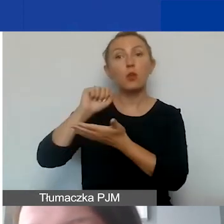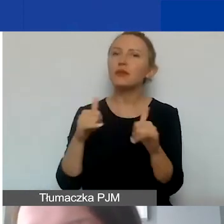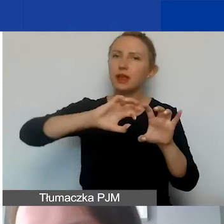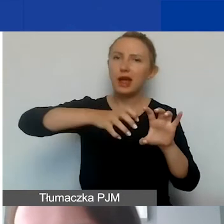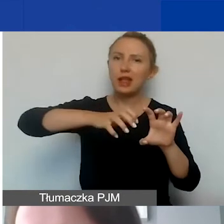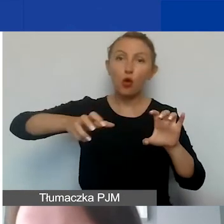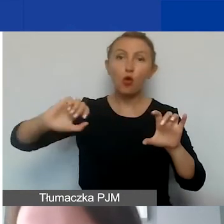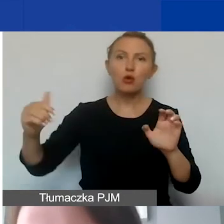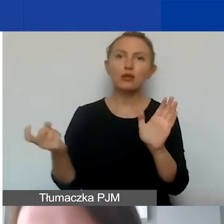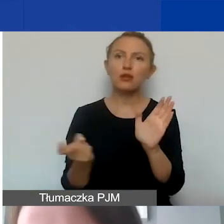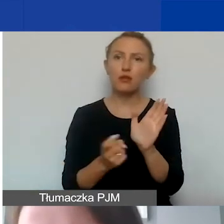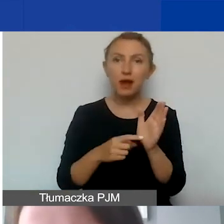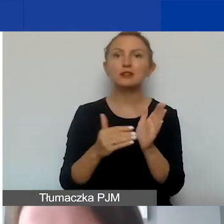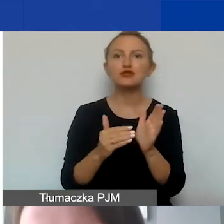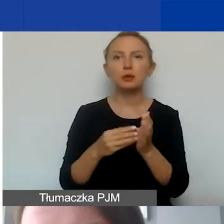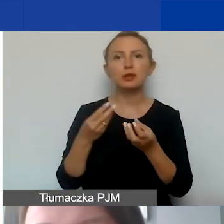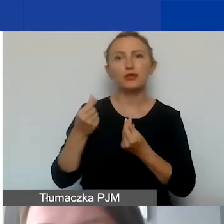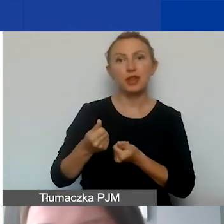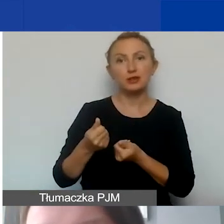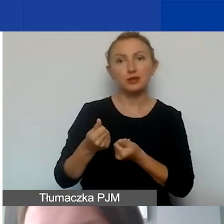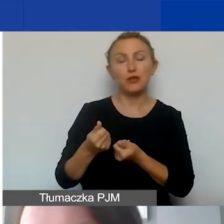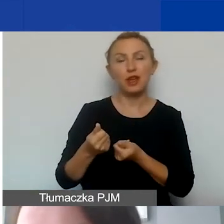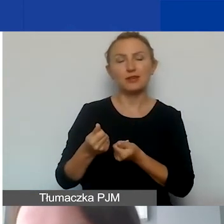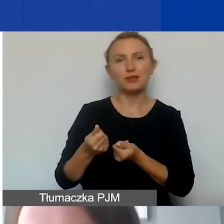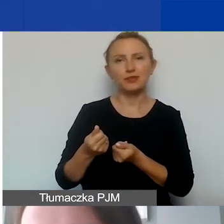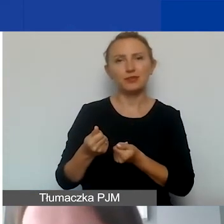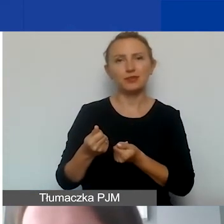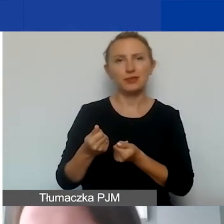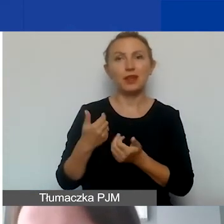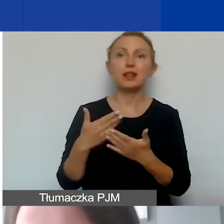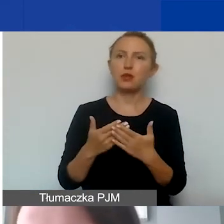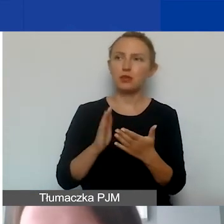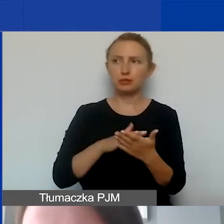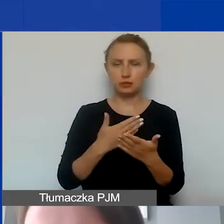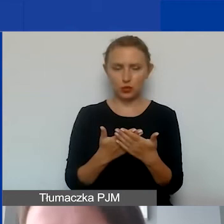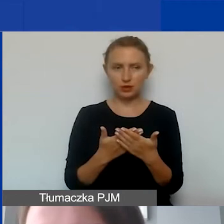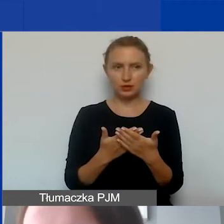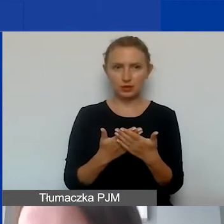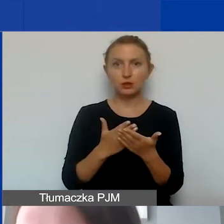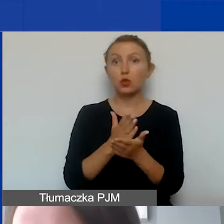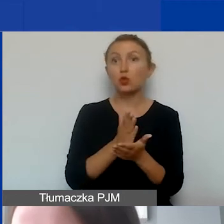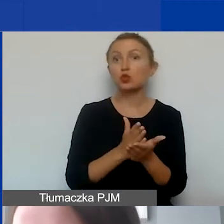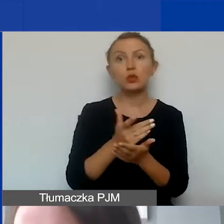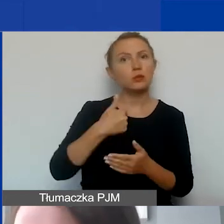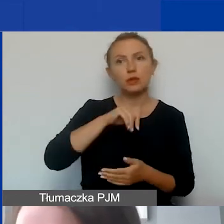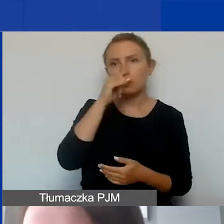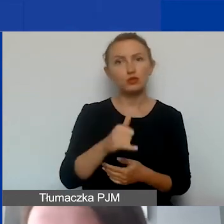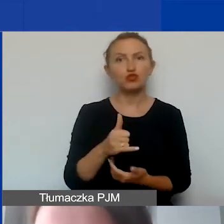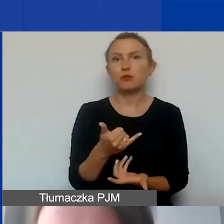które wymagają już zaangażowania finansowego. Ponieważ np. jakiejś usługi nie jesteśmy w stanie...